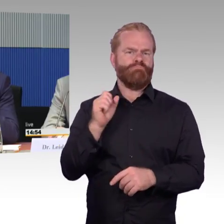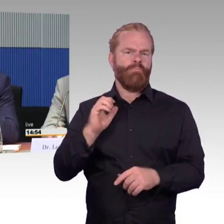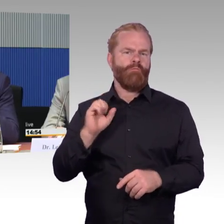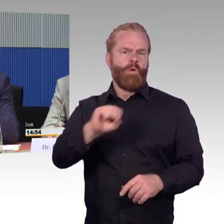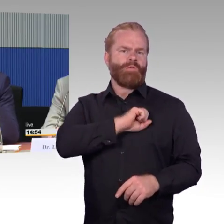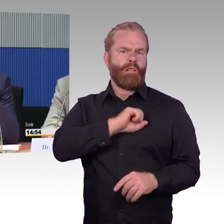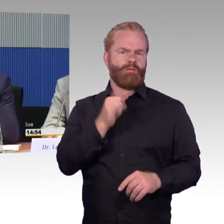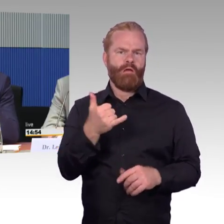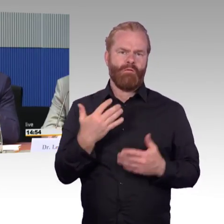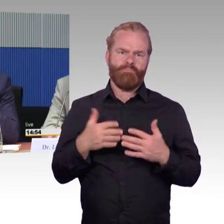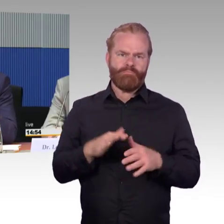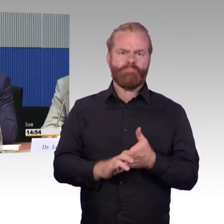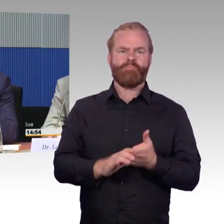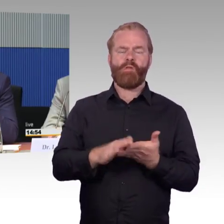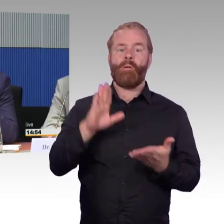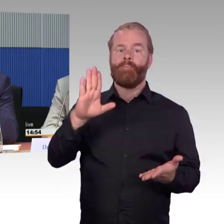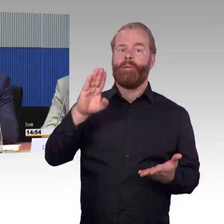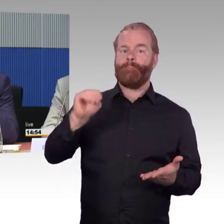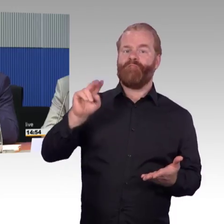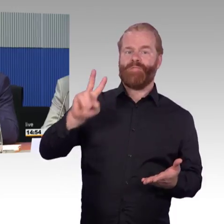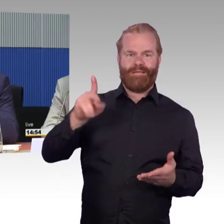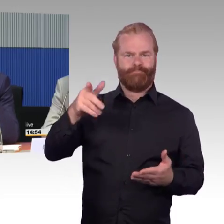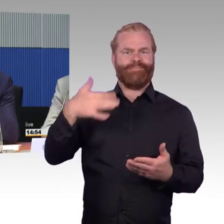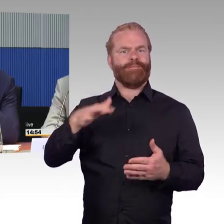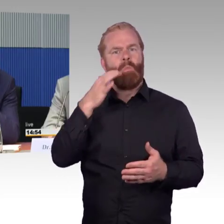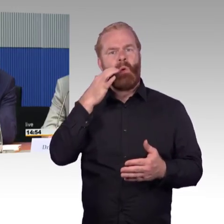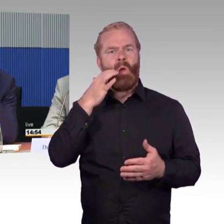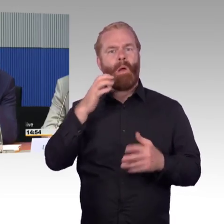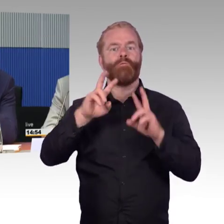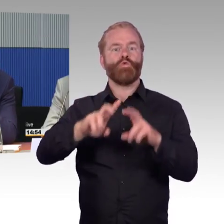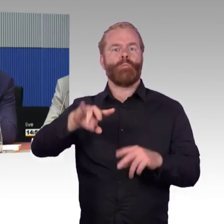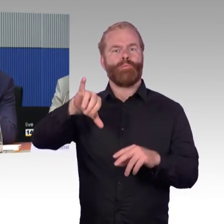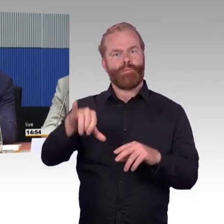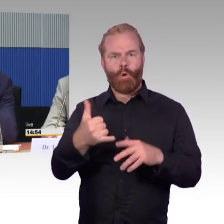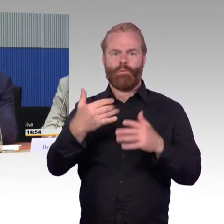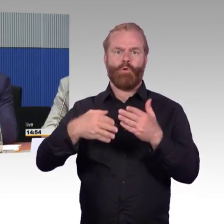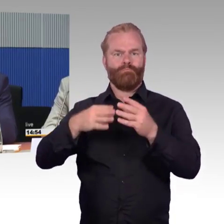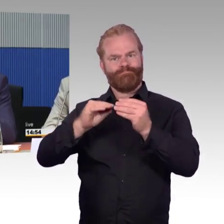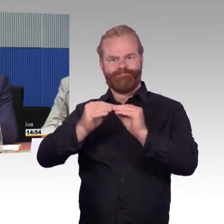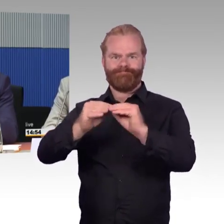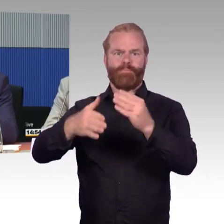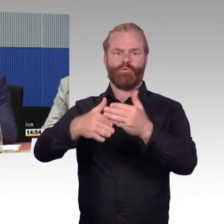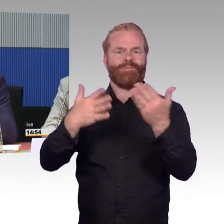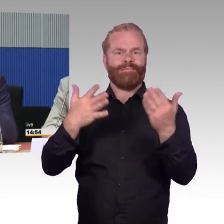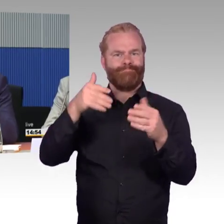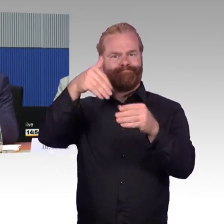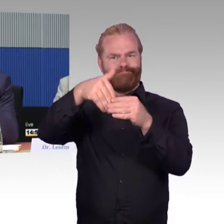Damit dann auch Daten von dem Fahrzeug, wo fährt es hin, welche Linie ist es, wann kommt es,